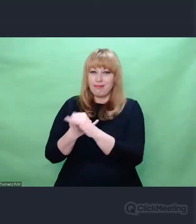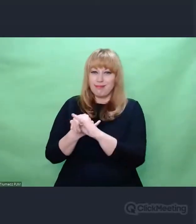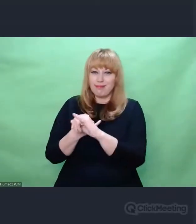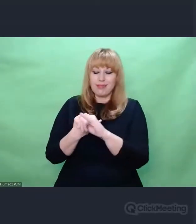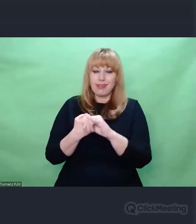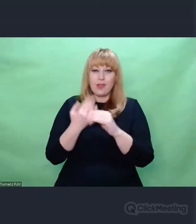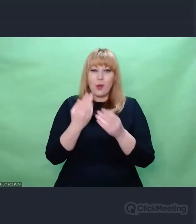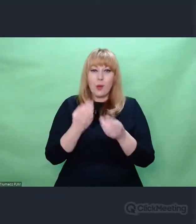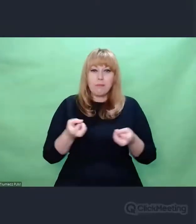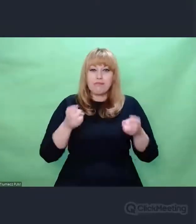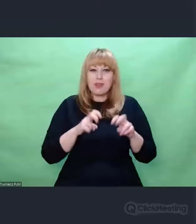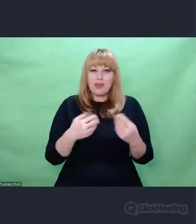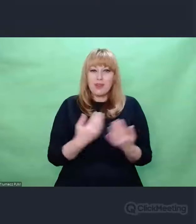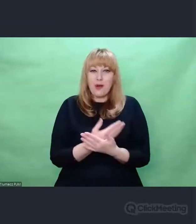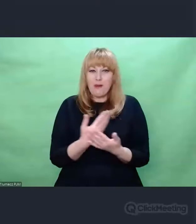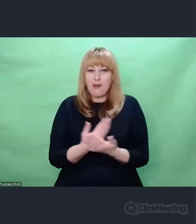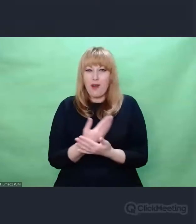nowe zdarzenia czy zjawiska